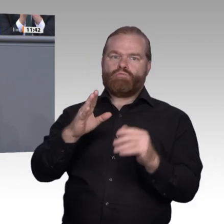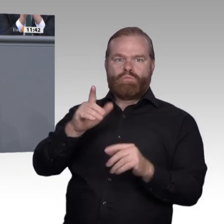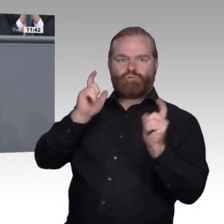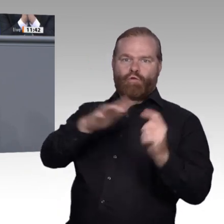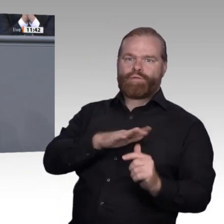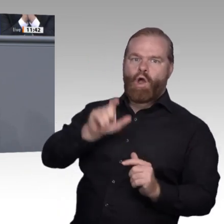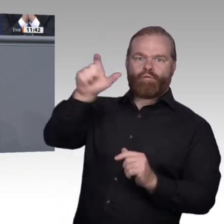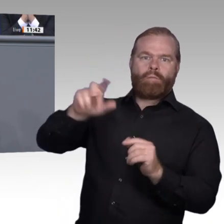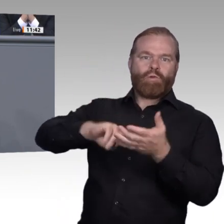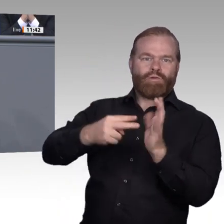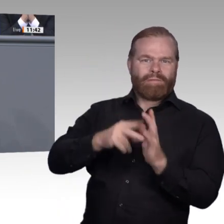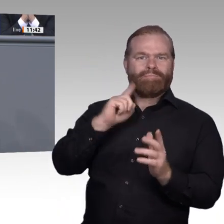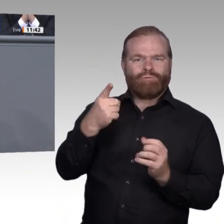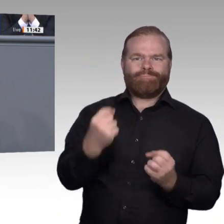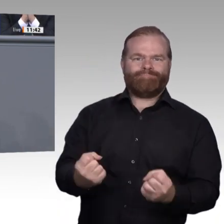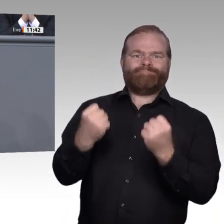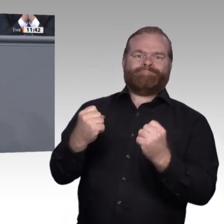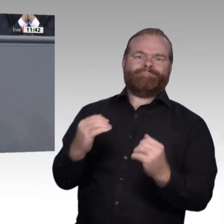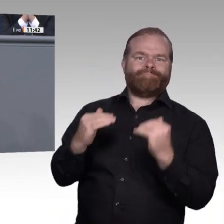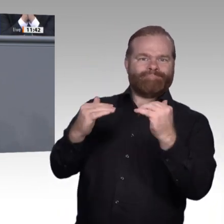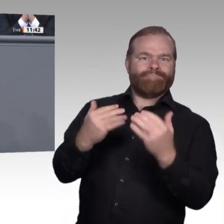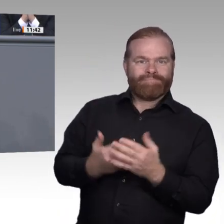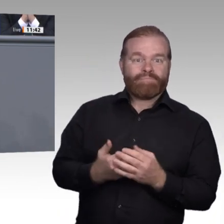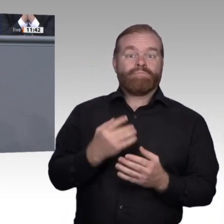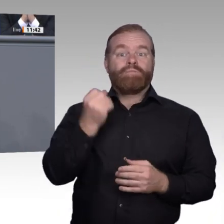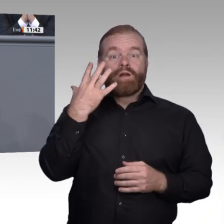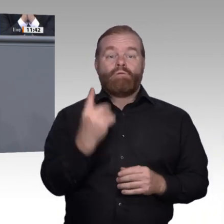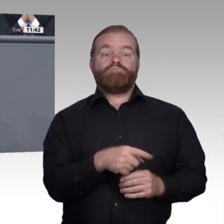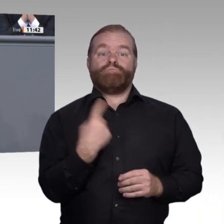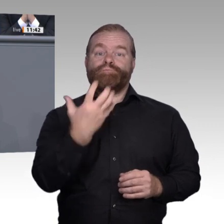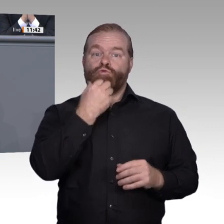aber auch die Pflicht und die Verantwortung für ihre eigenständige Zukunft in sich